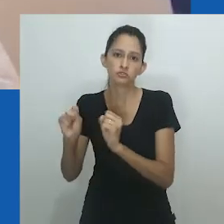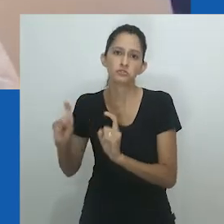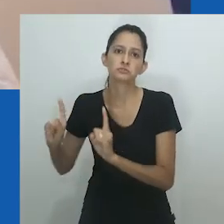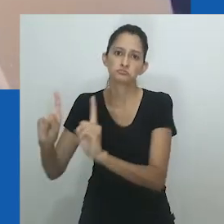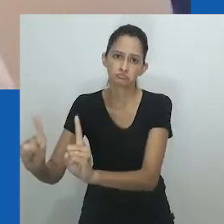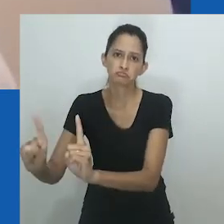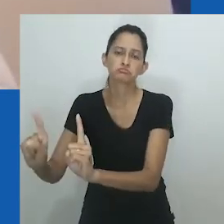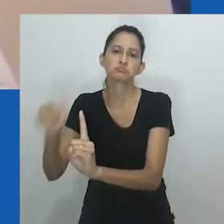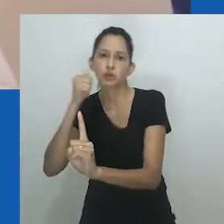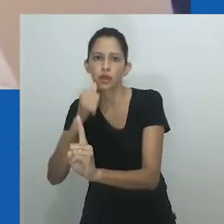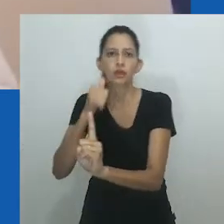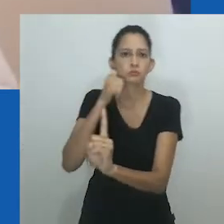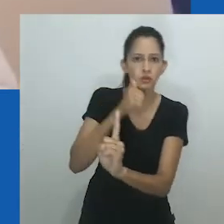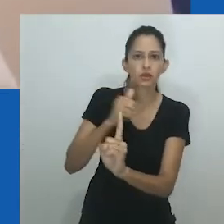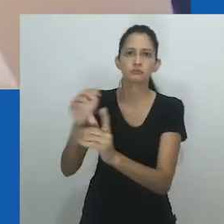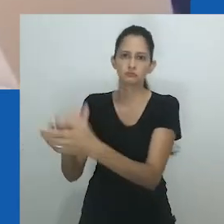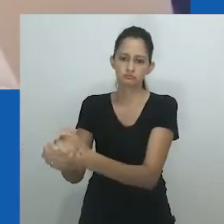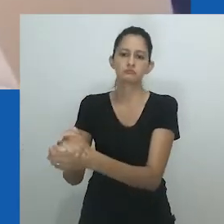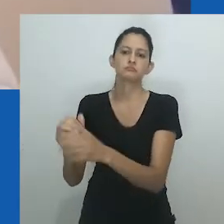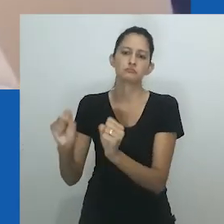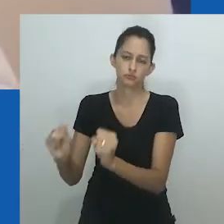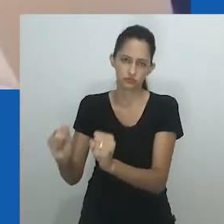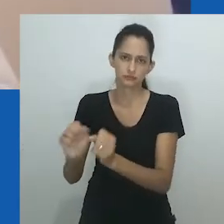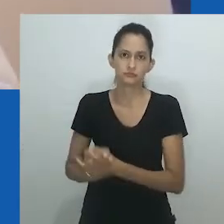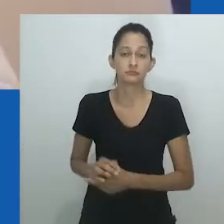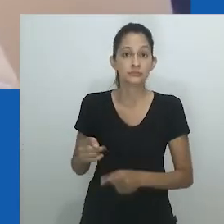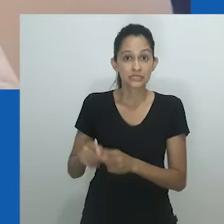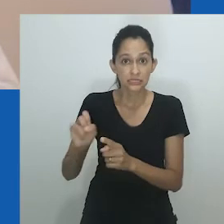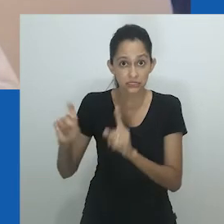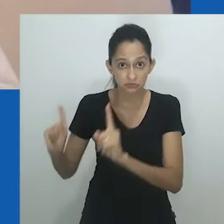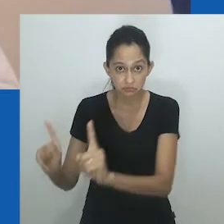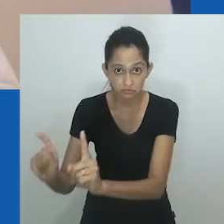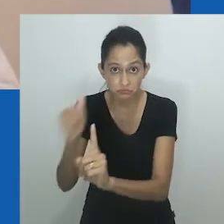Assim, maridos femininos e filhas masculinas podiam se casar com mulheres e obter riqueza.